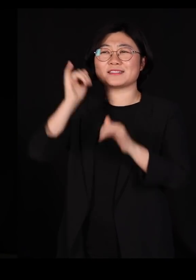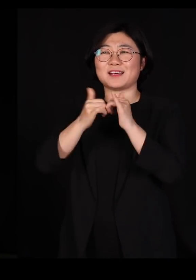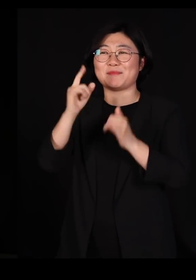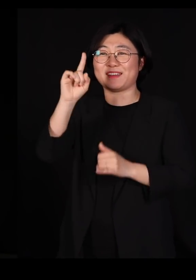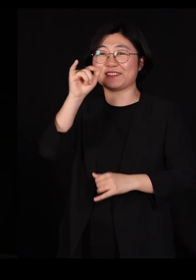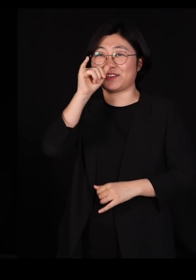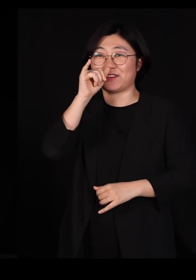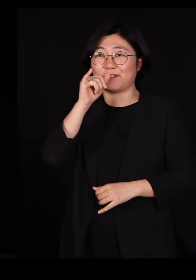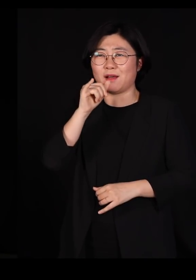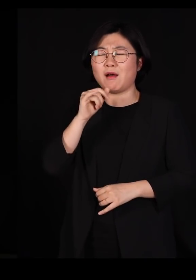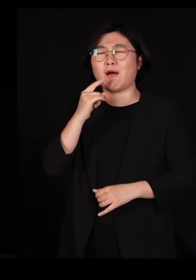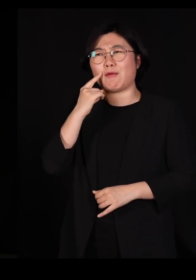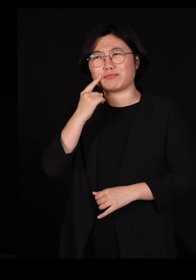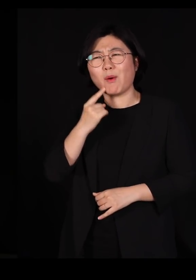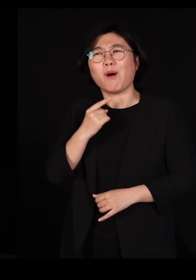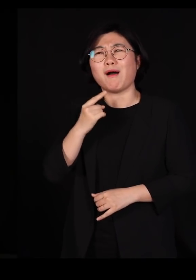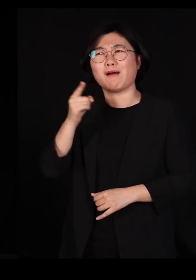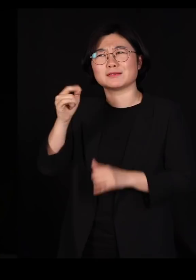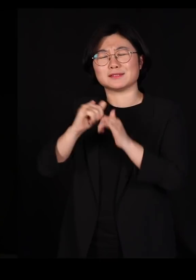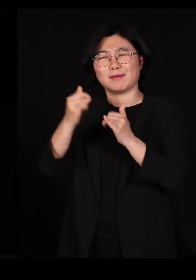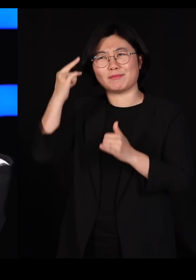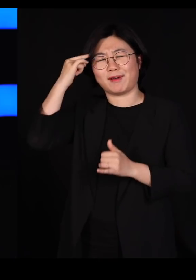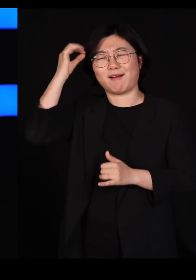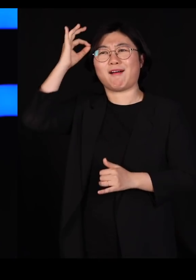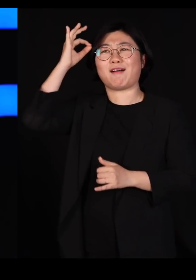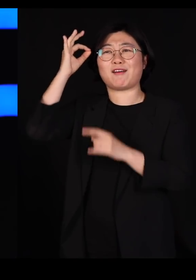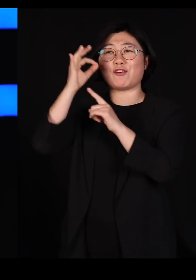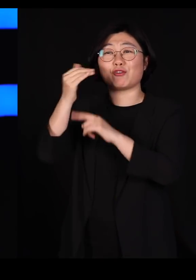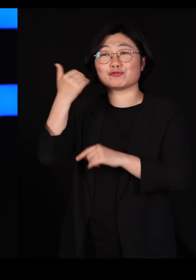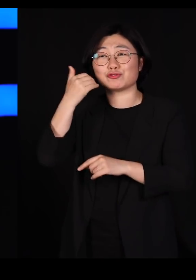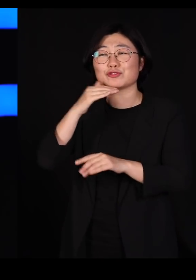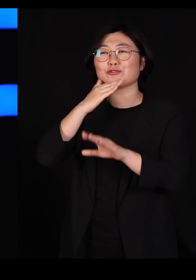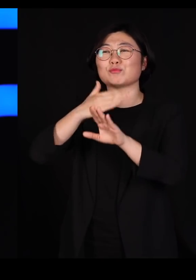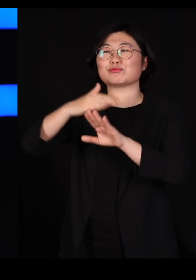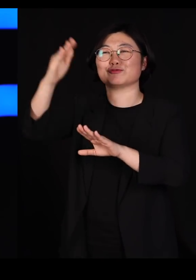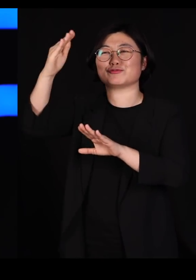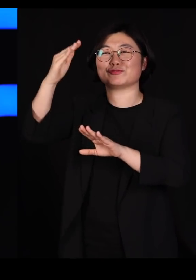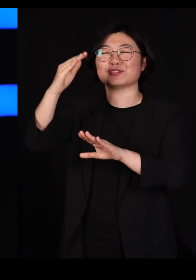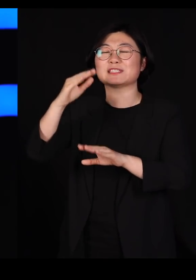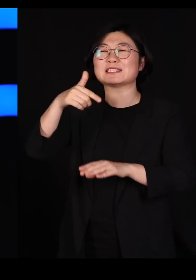굉장히 부러운 사람이 하나 떠올랐어요 저 북의 김정은 위원장